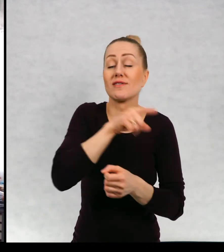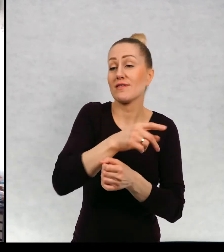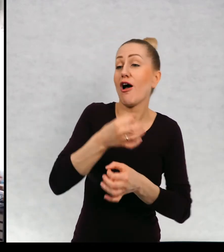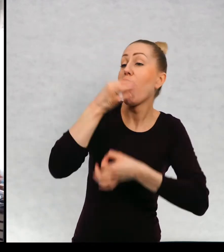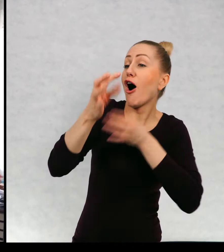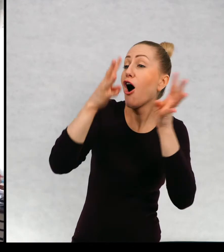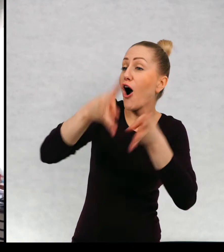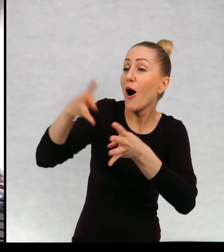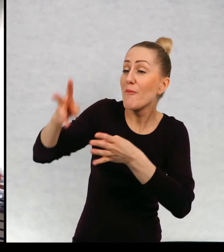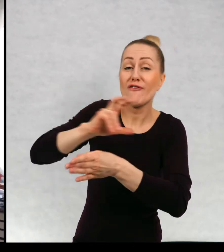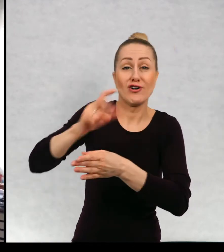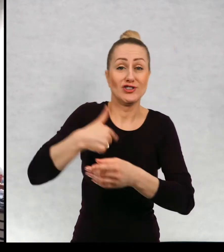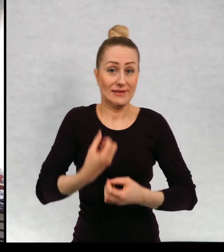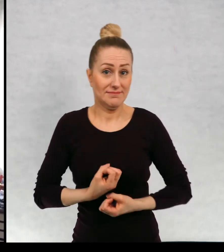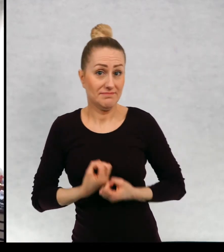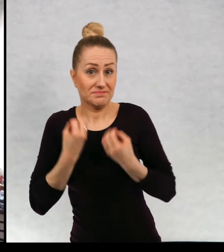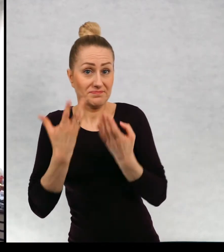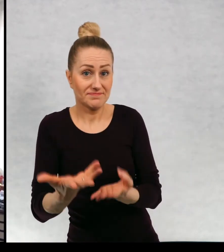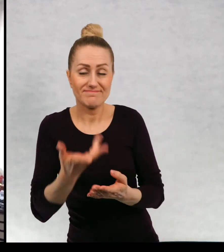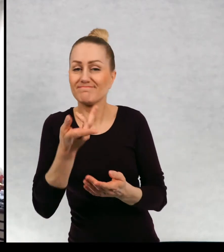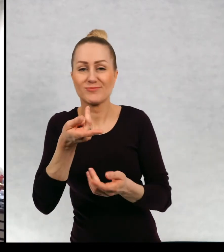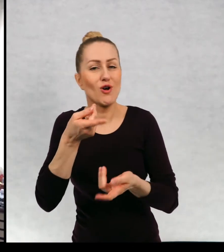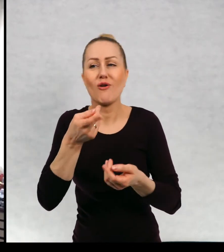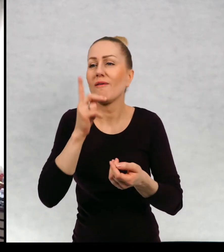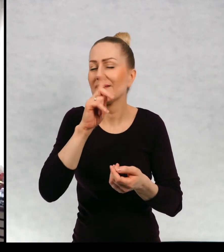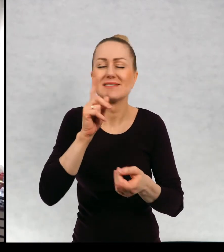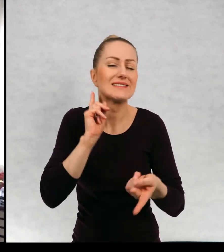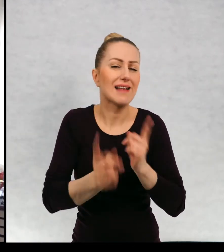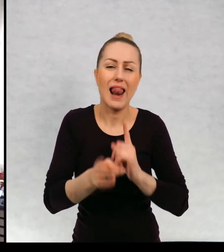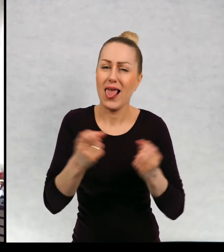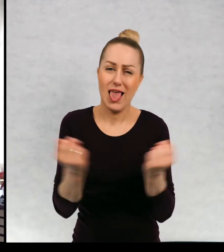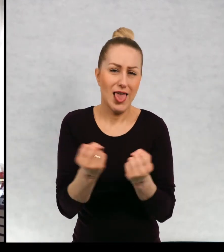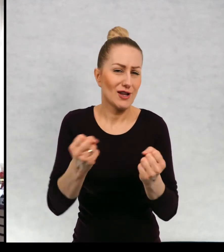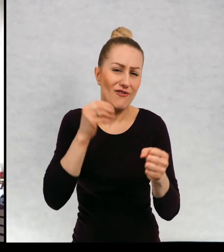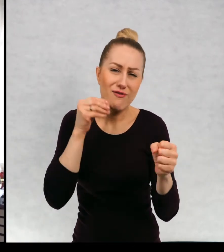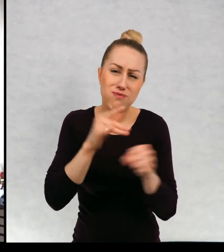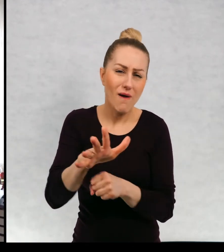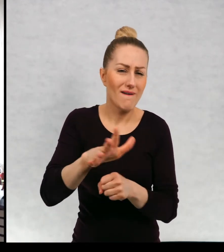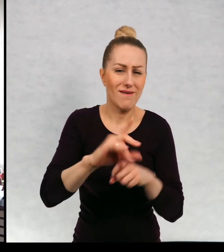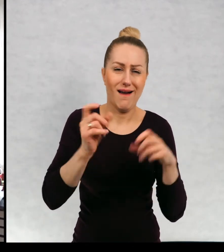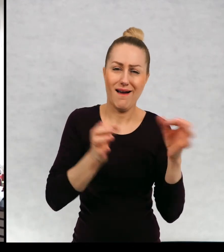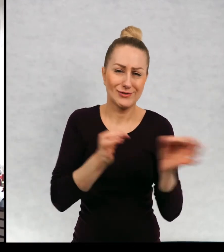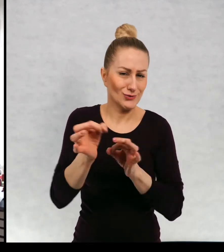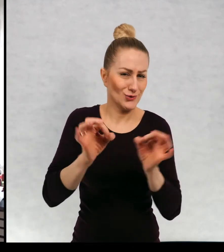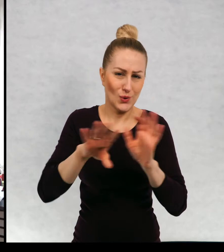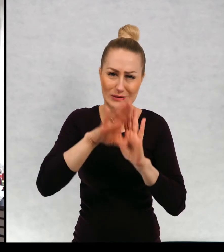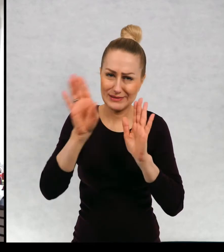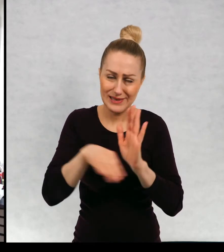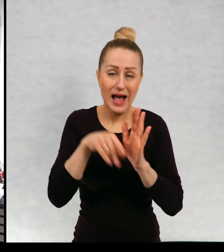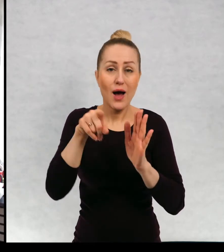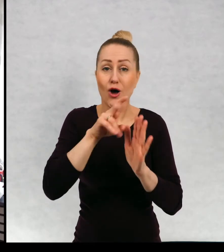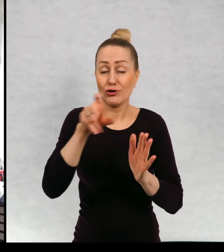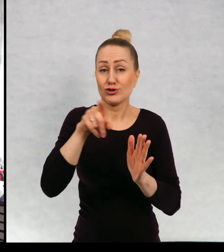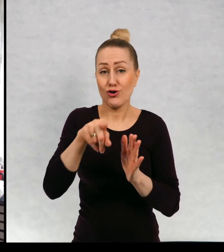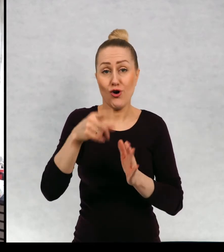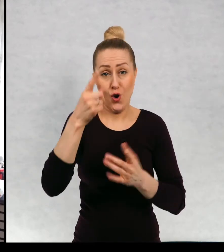Czy to jest historia przepuszczona przez punkt widzenia osoby, która opowiada.